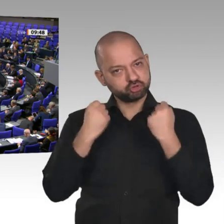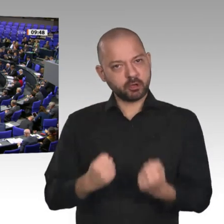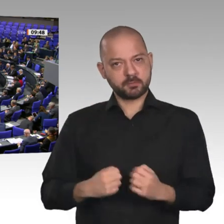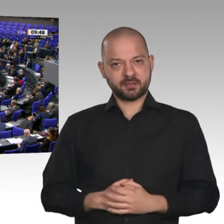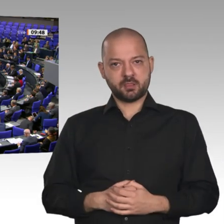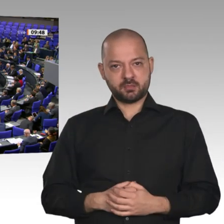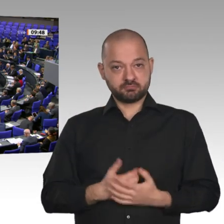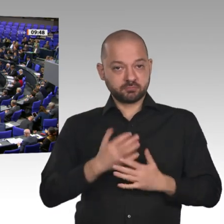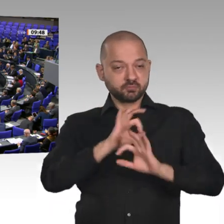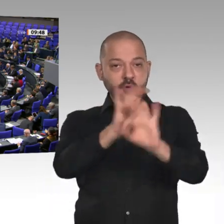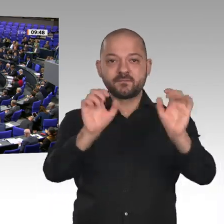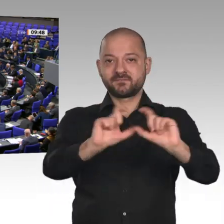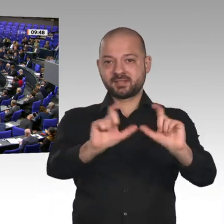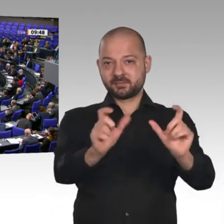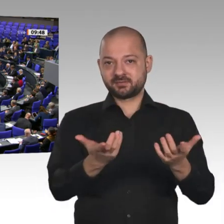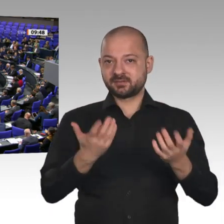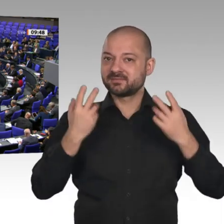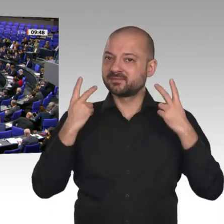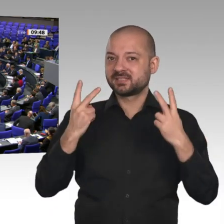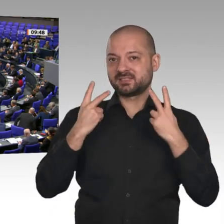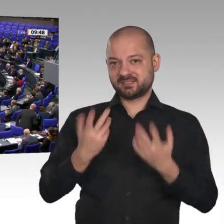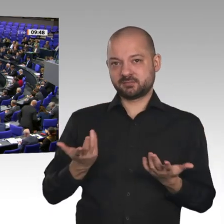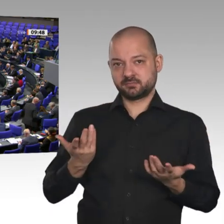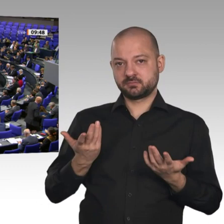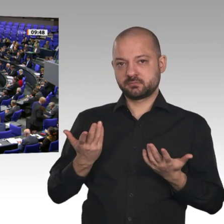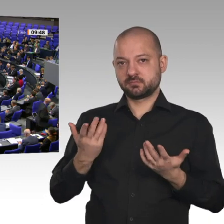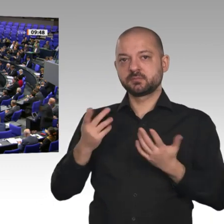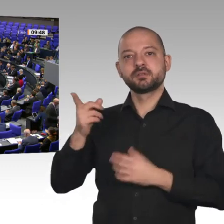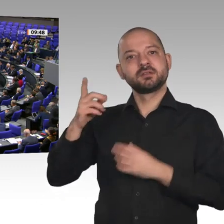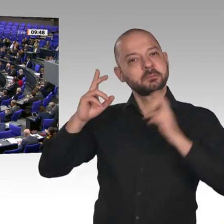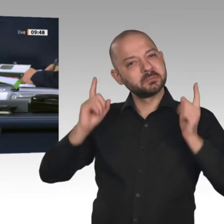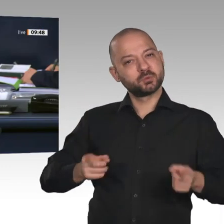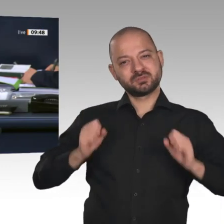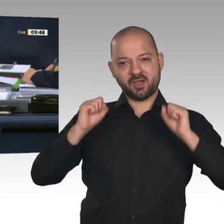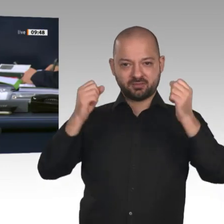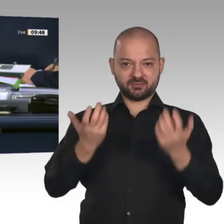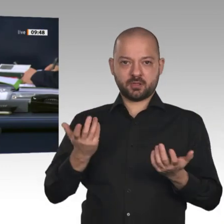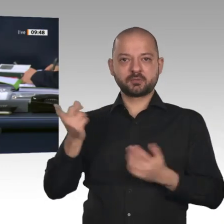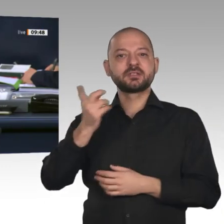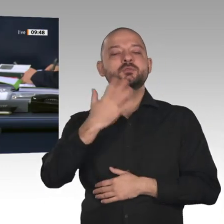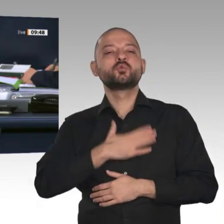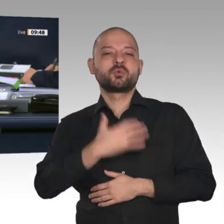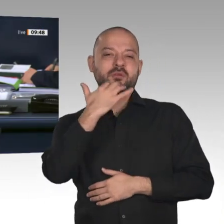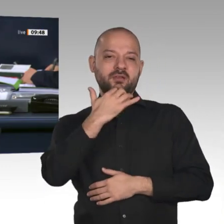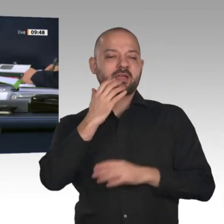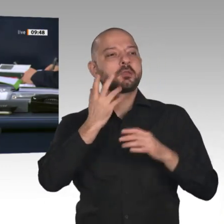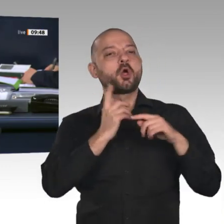halten. Jetzt erteile ich das Wort dem Kollegen Bernd Westphal, SPD.